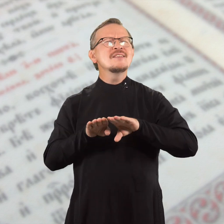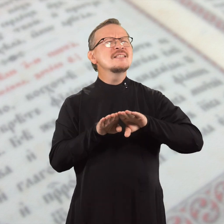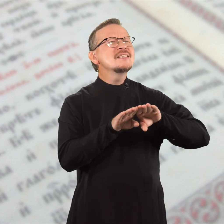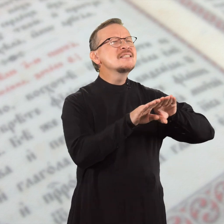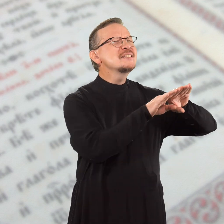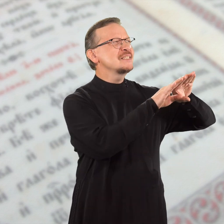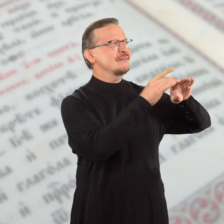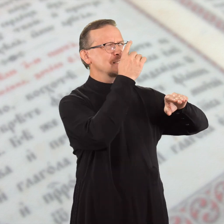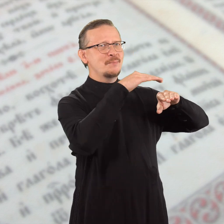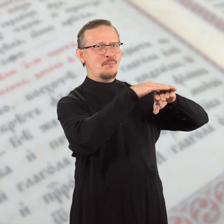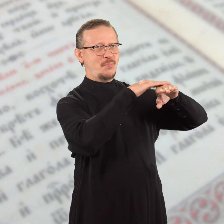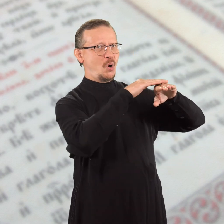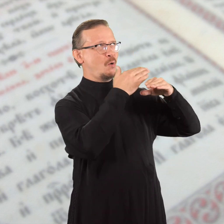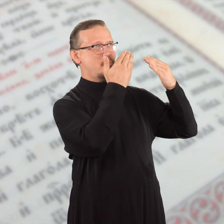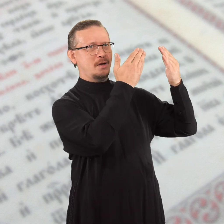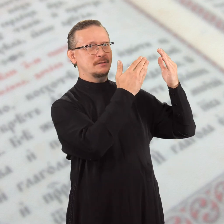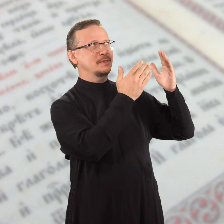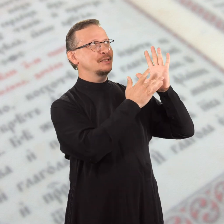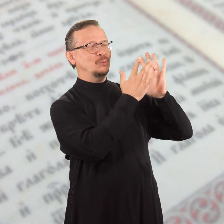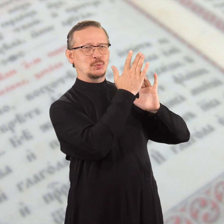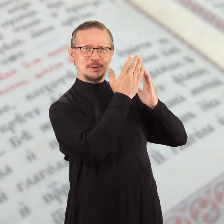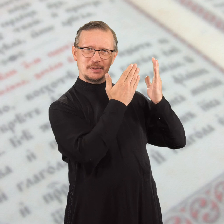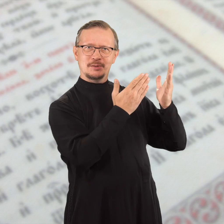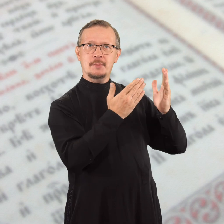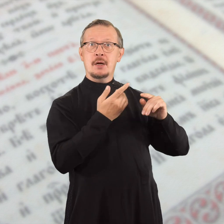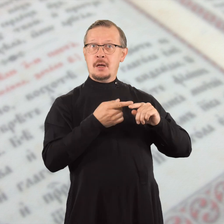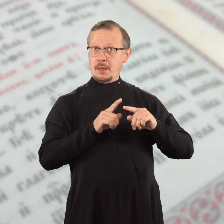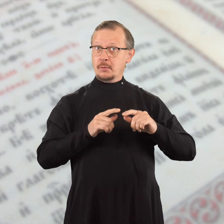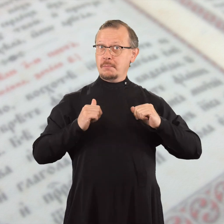в единстве с Помазанником, Христом Иисусом.